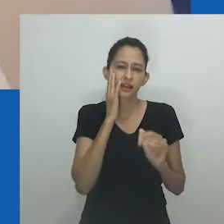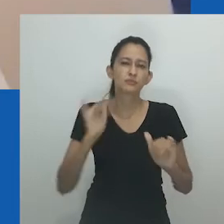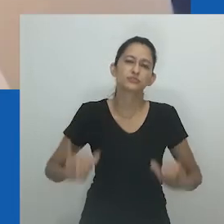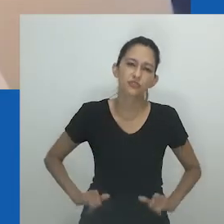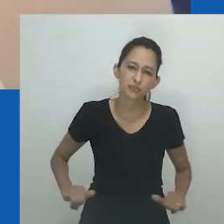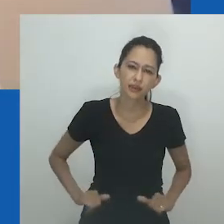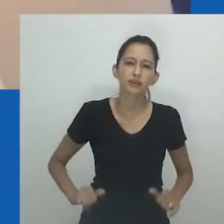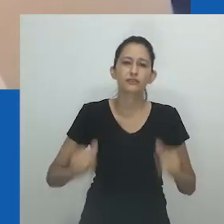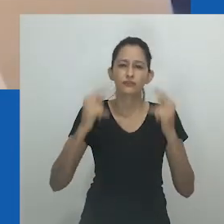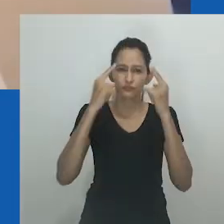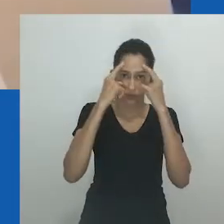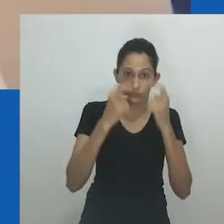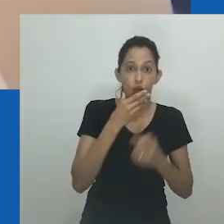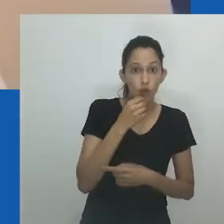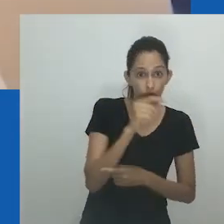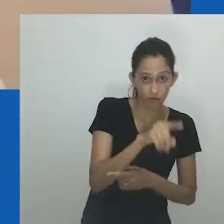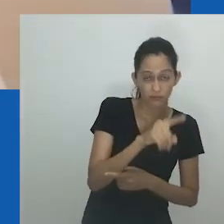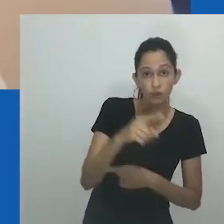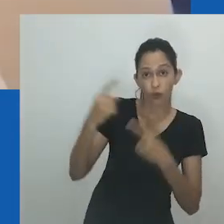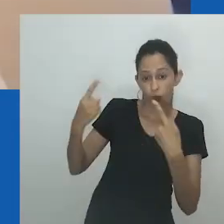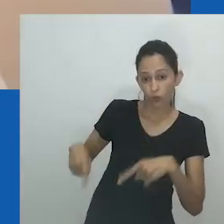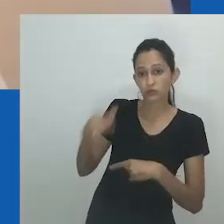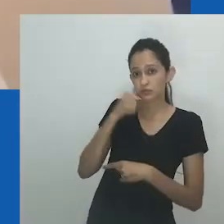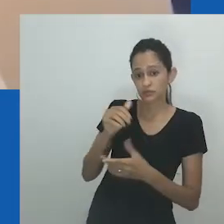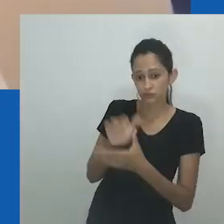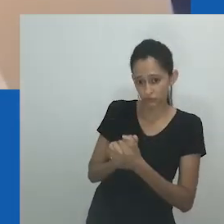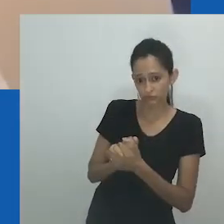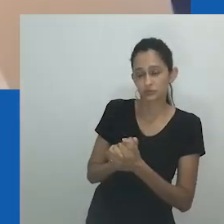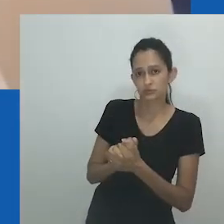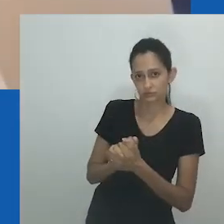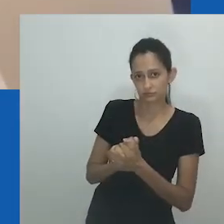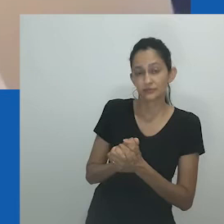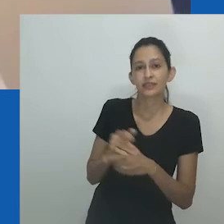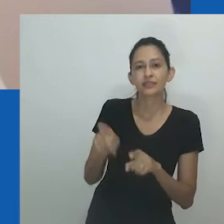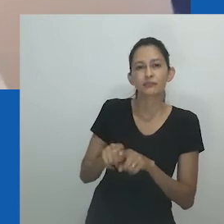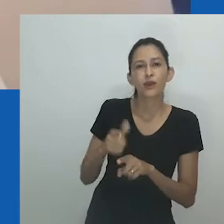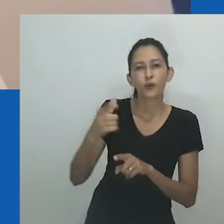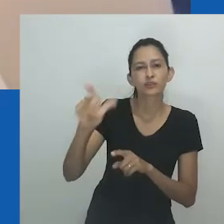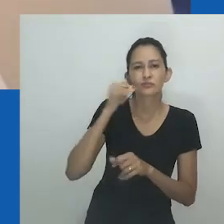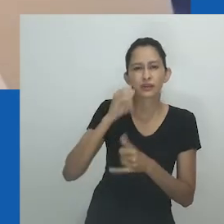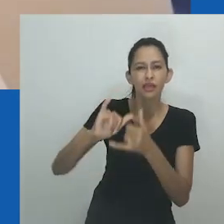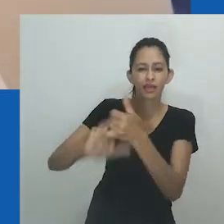O caráter e o comportamento de Mpumlo são revelados ao longo do texto, mais especificamente em um diálogo